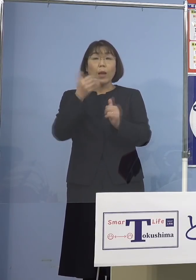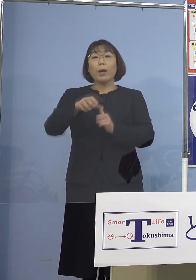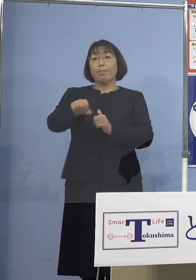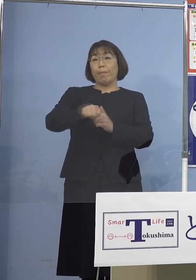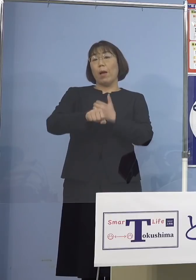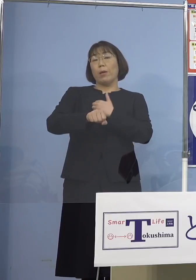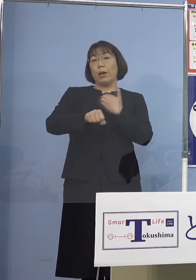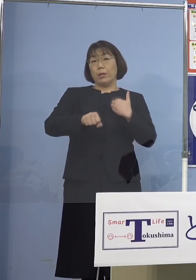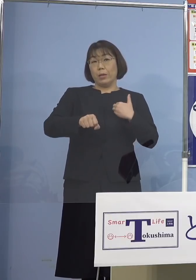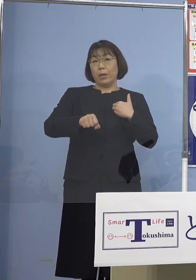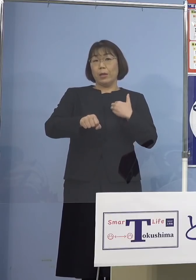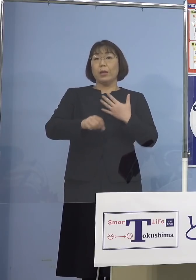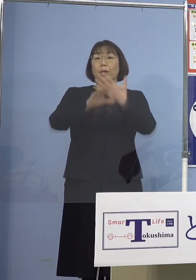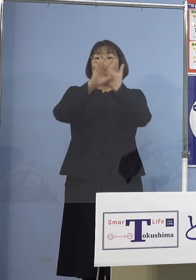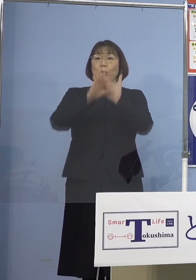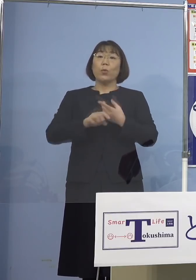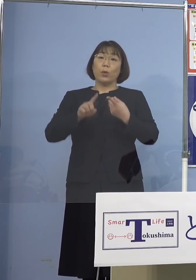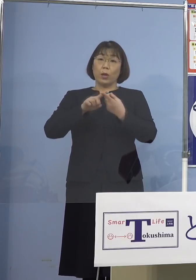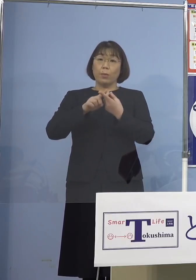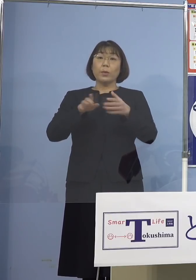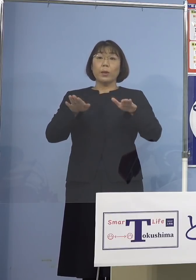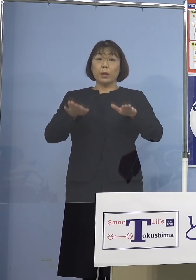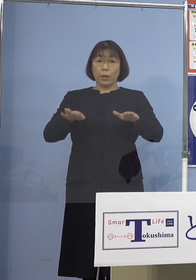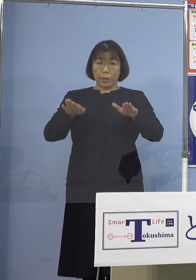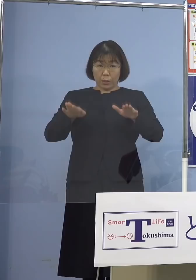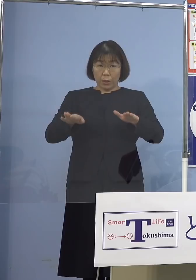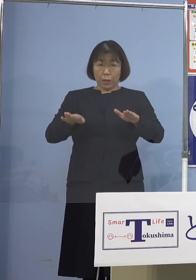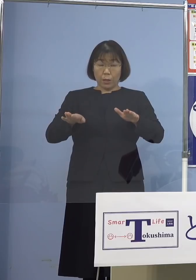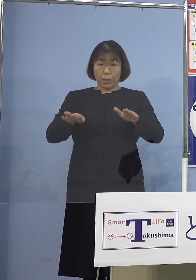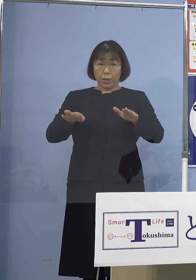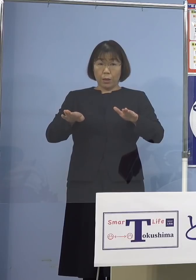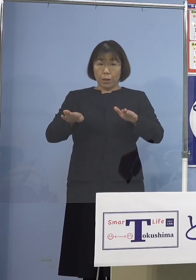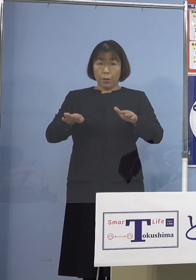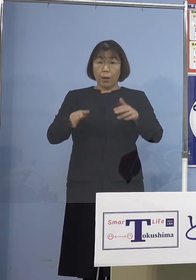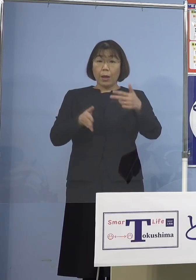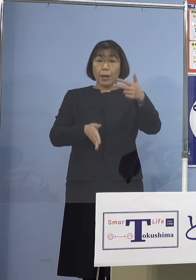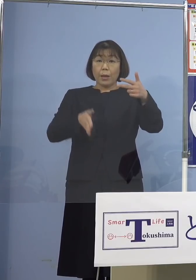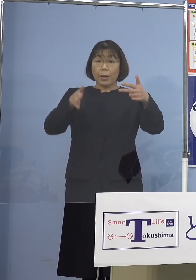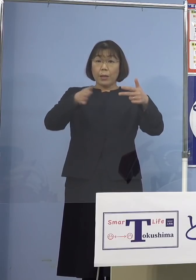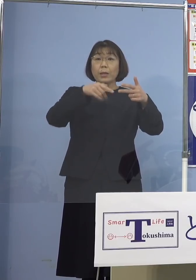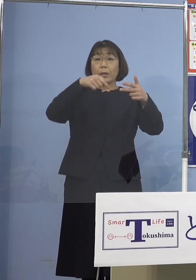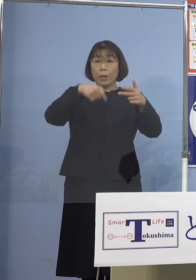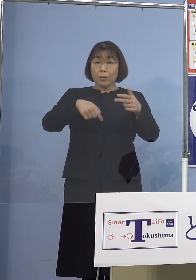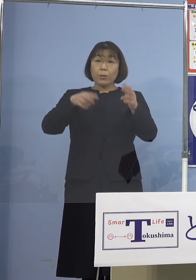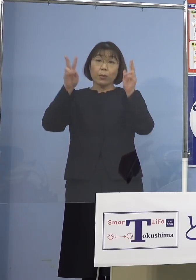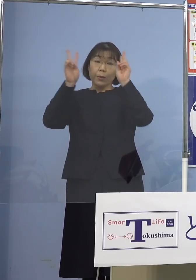条例に基づき、現時点では 施設及び事業所の名称